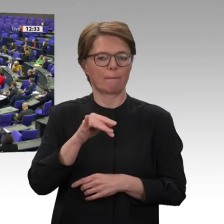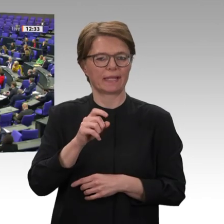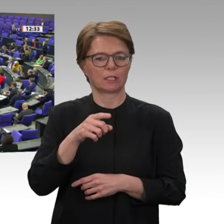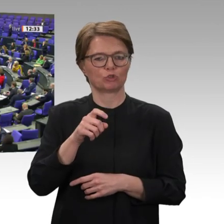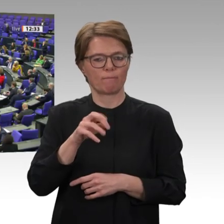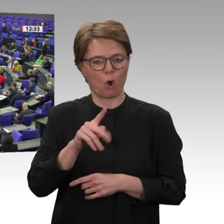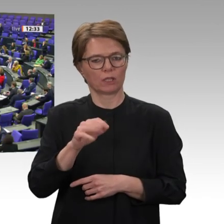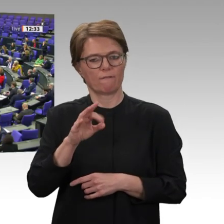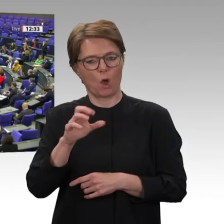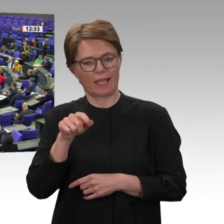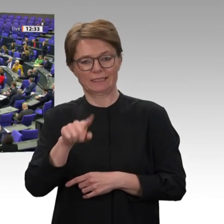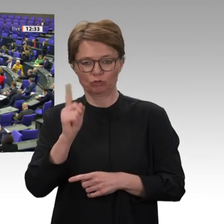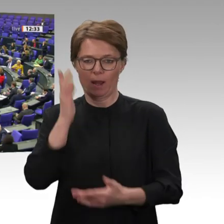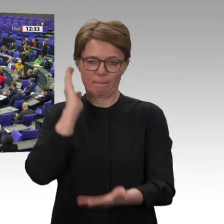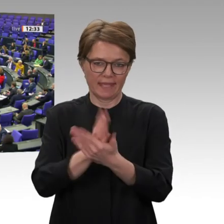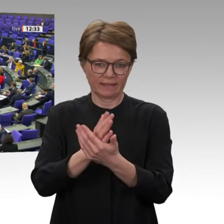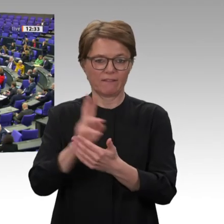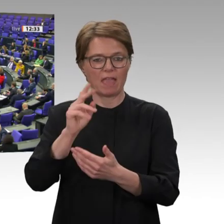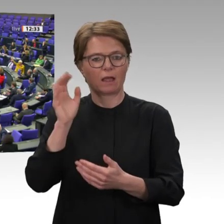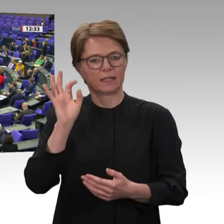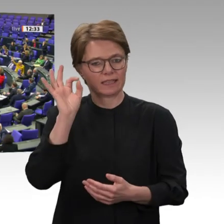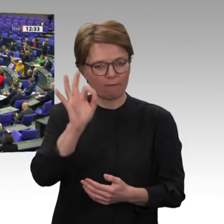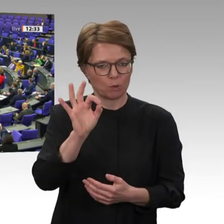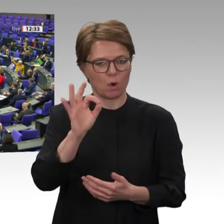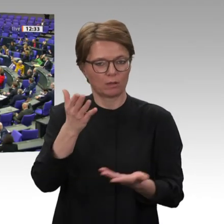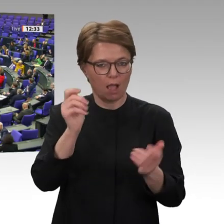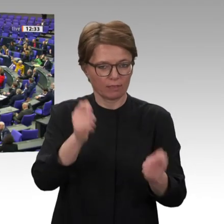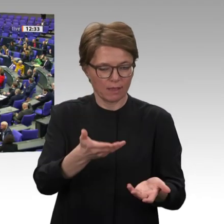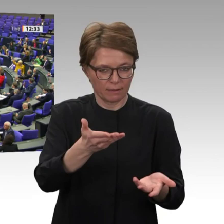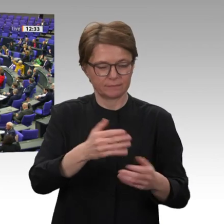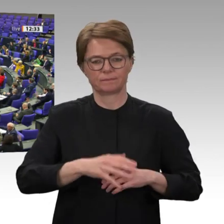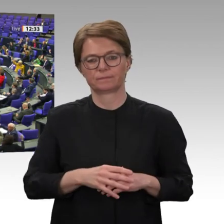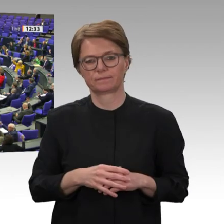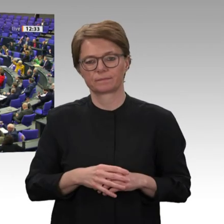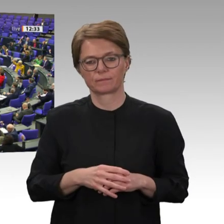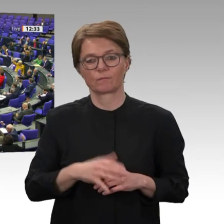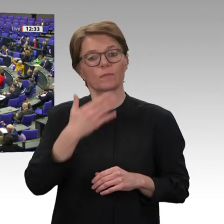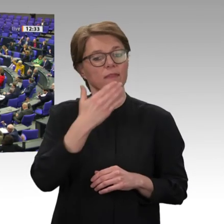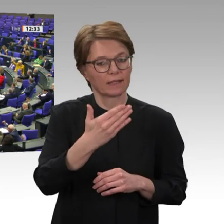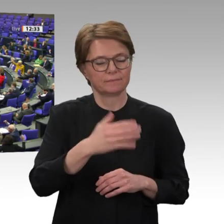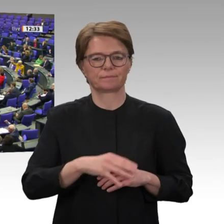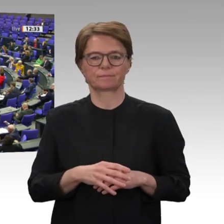Wer stimmt dagegen? Danke schön.